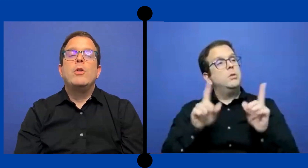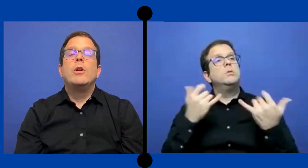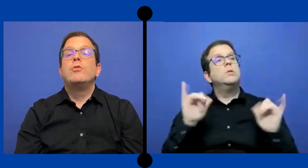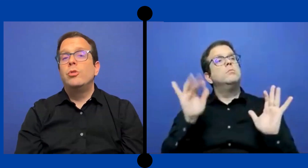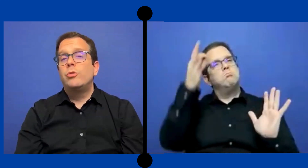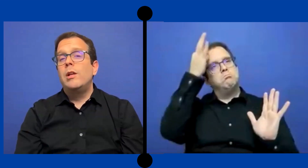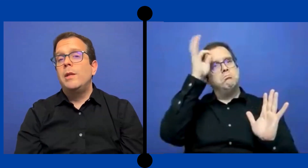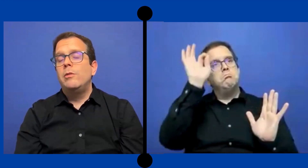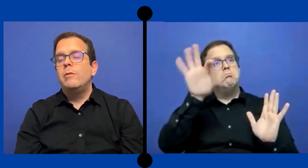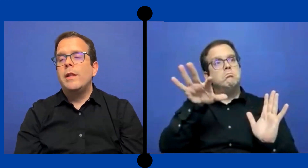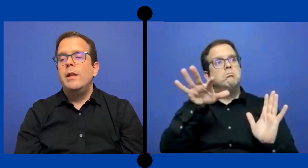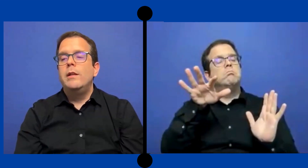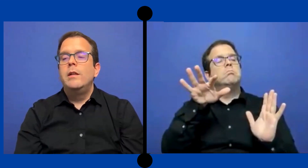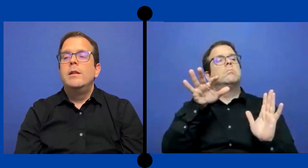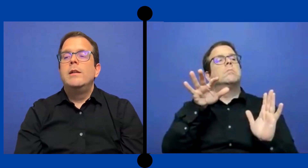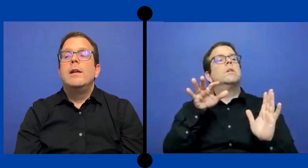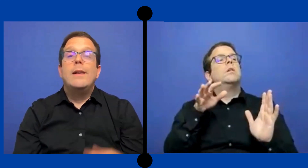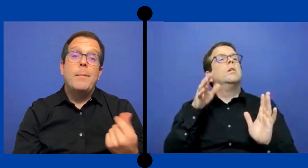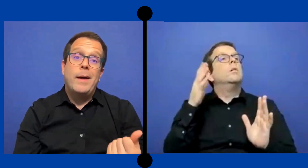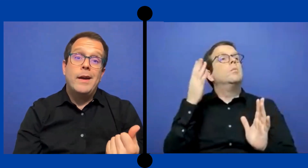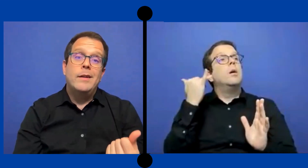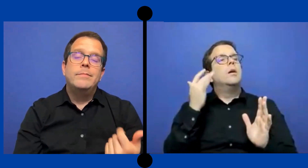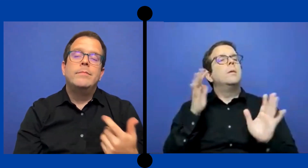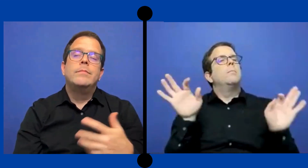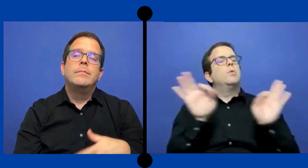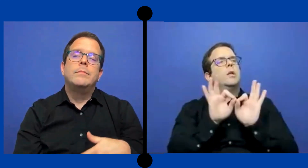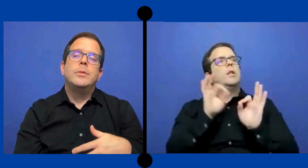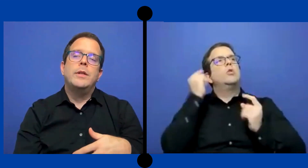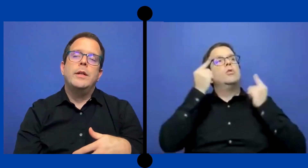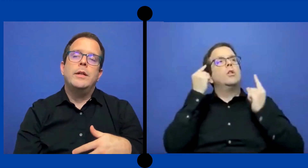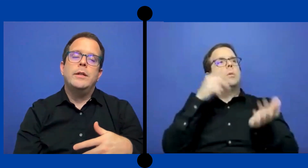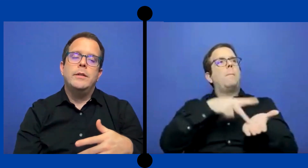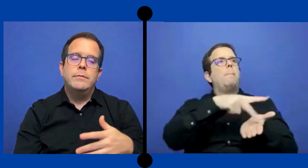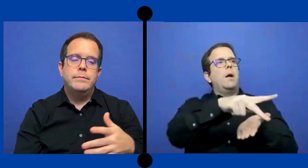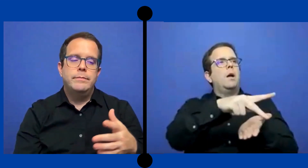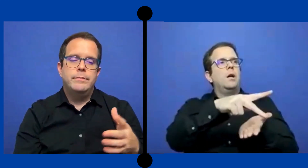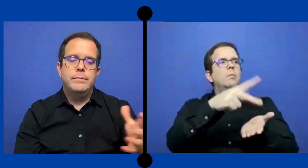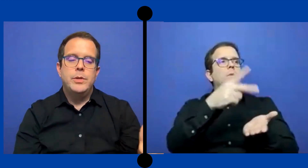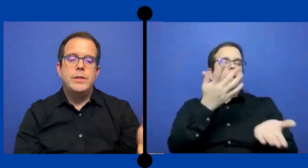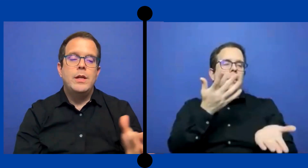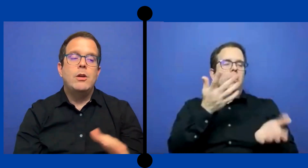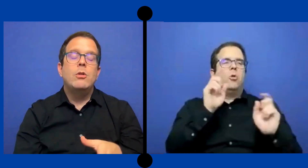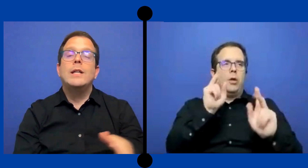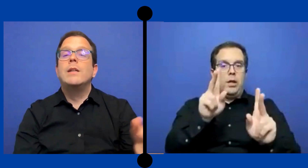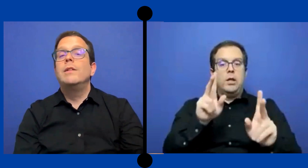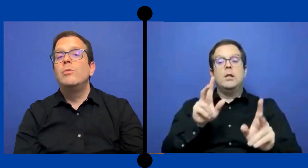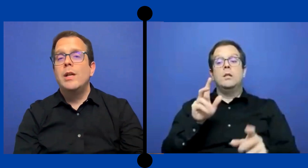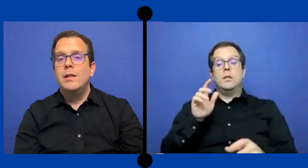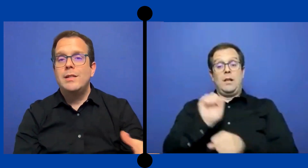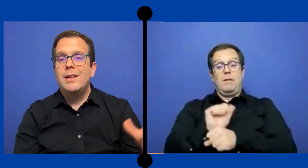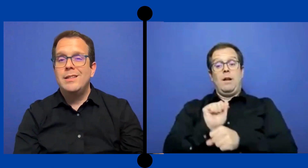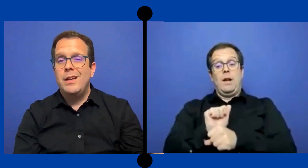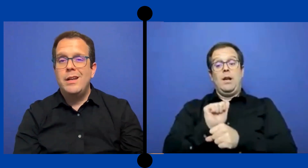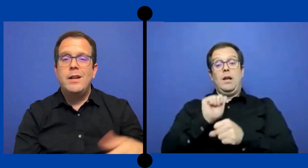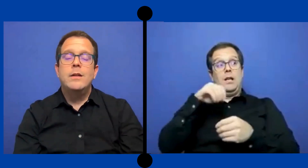Pero es otro elemento verdad. La paga. Porque, pues si es a través de una agencia externa